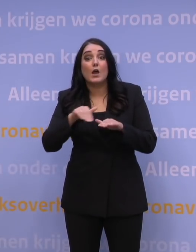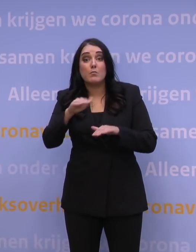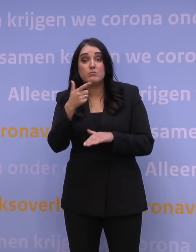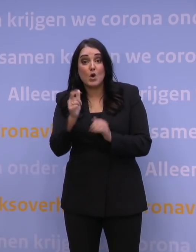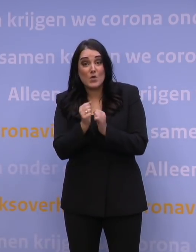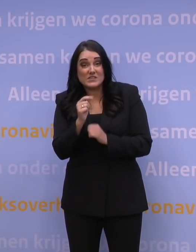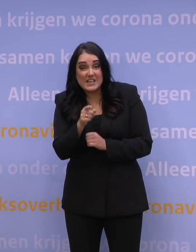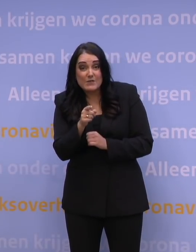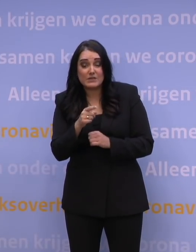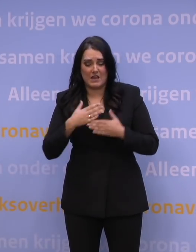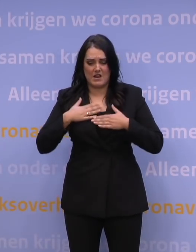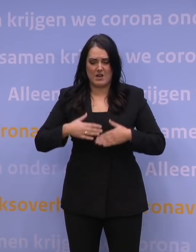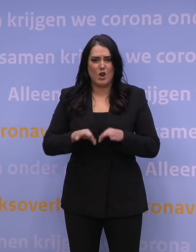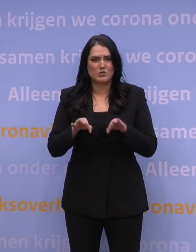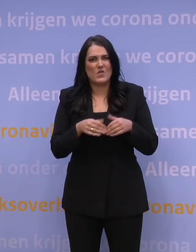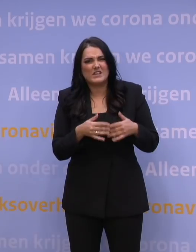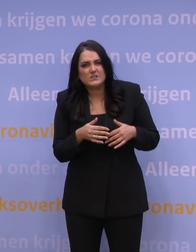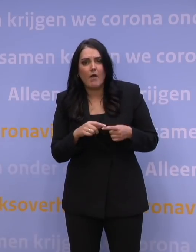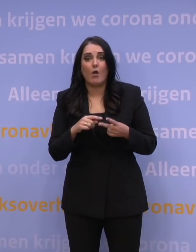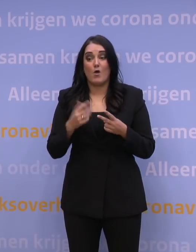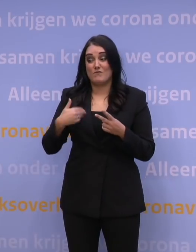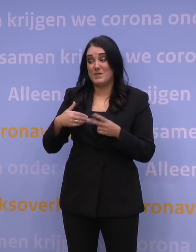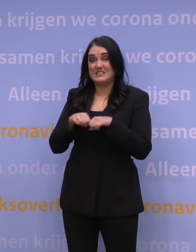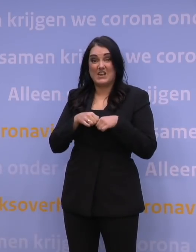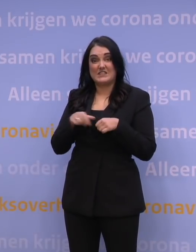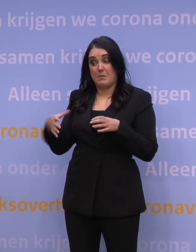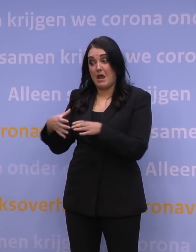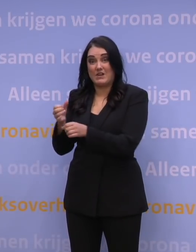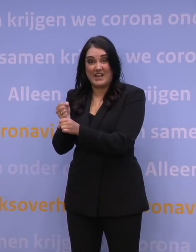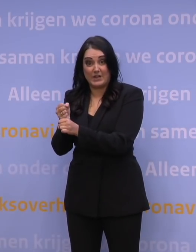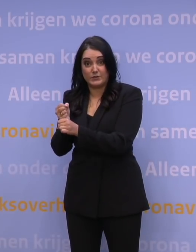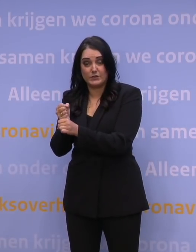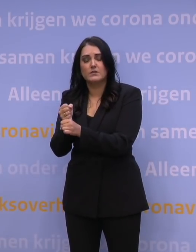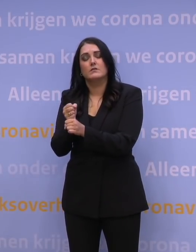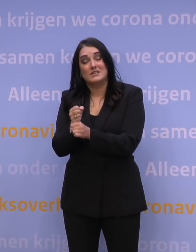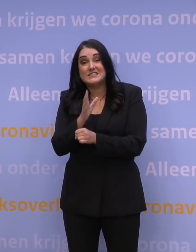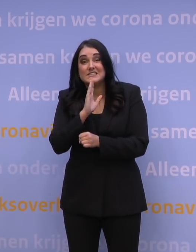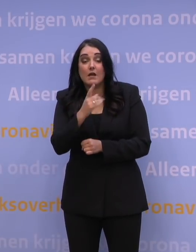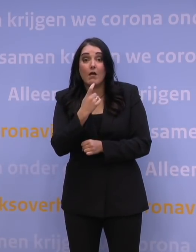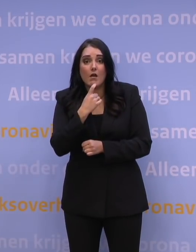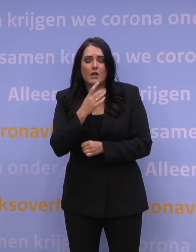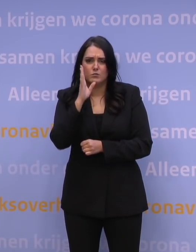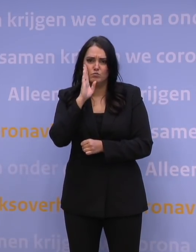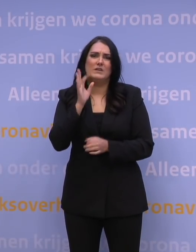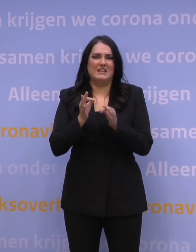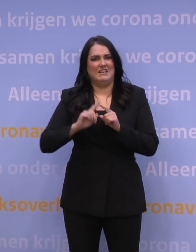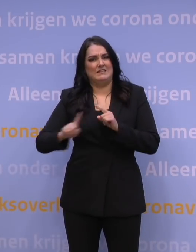heeft u een zwakke gezondheid of werkt u met kwetsbare mensen? Doe als u klachten heeft, dan een test bij de GGD.